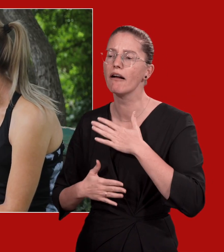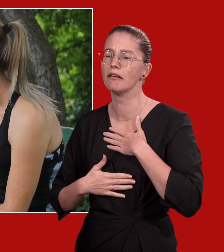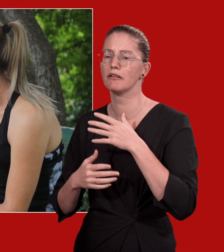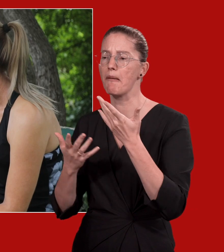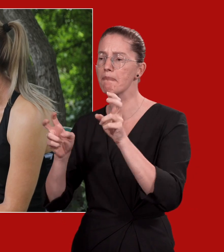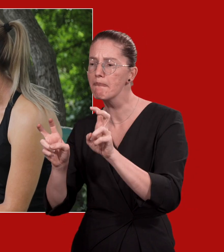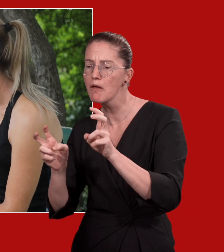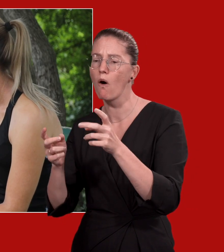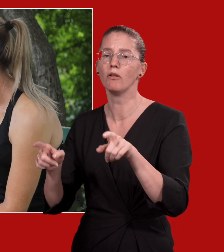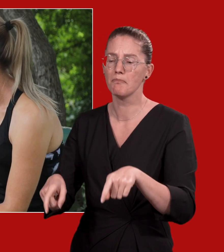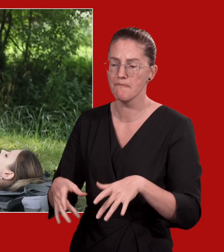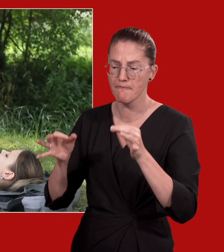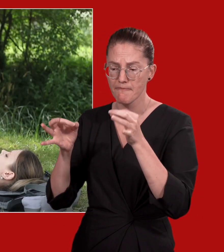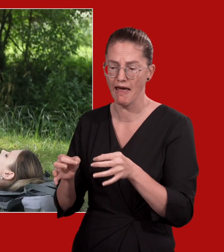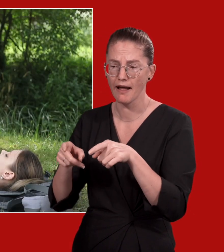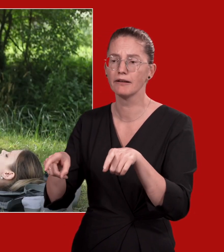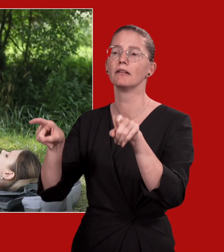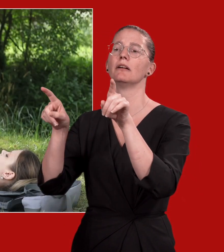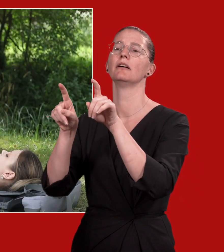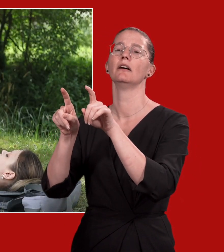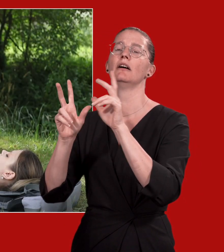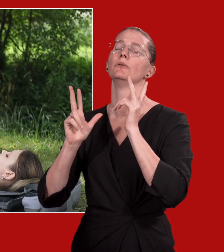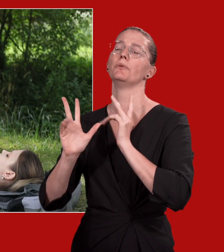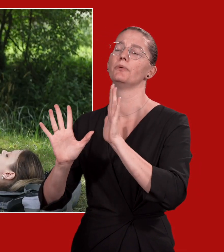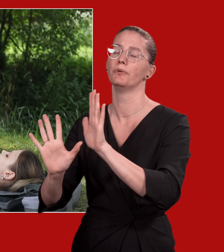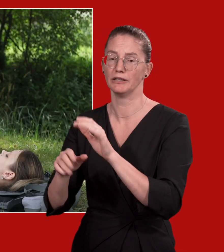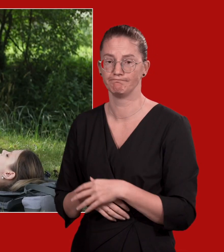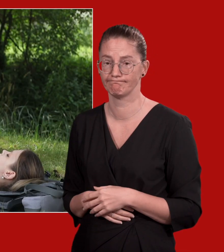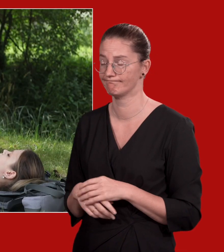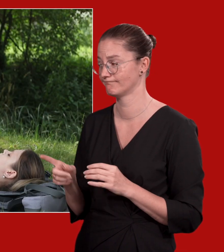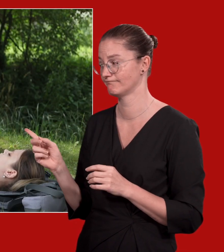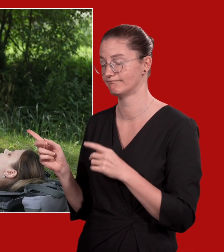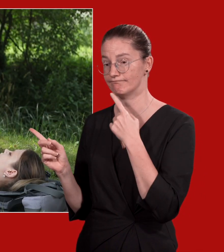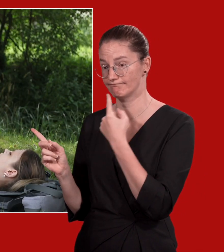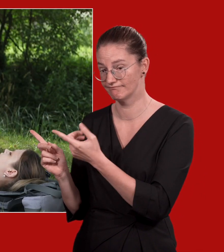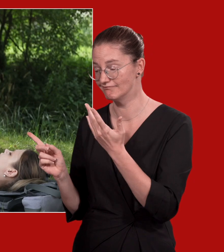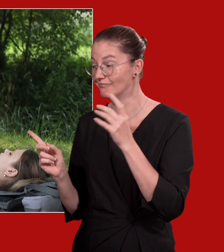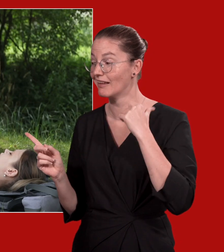Die Erkrankte soll eine angenehme Lagerung einnehmen, z.B. die Beine hochlagern.